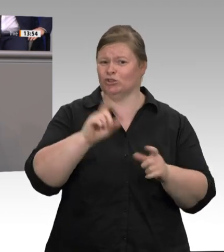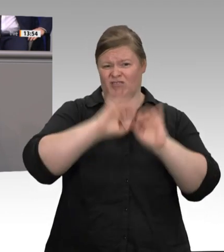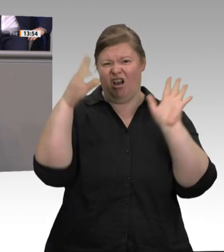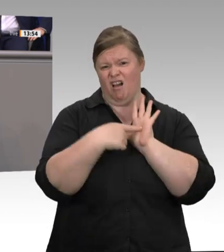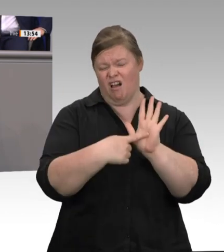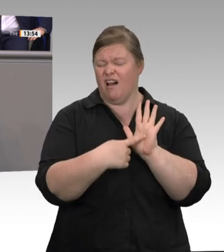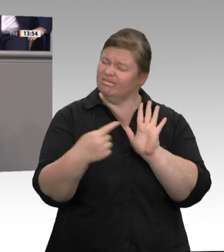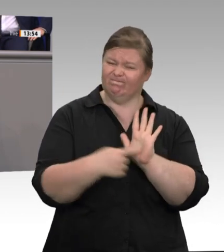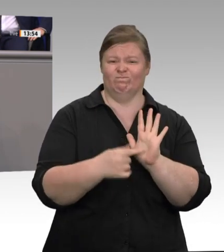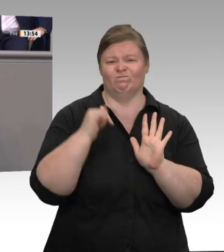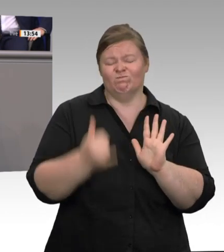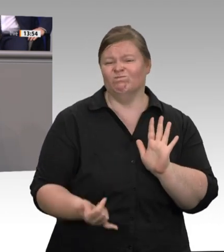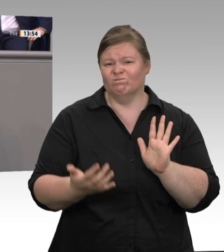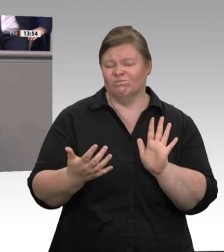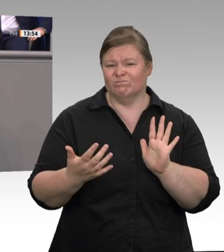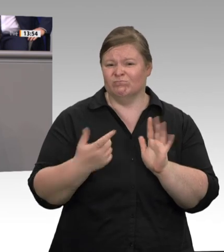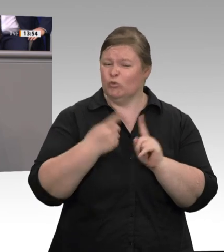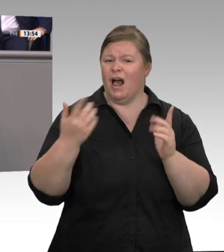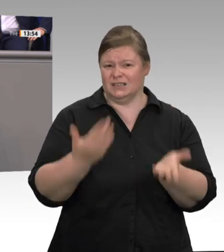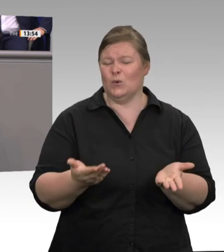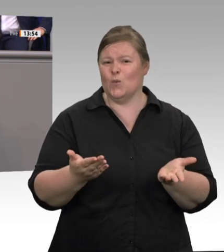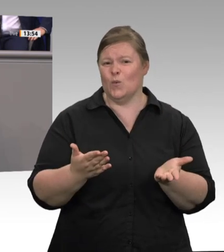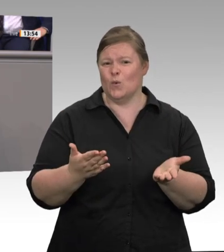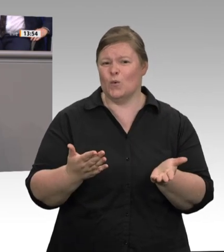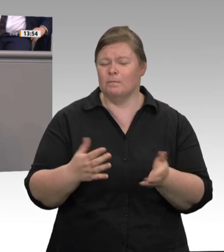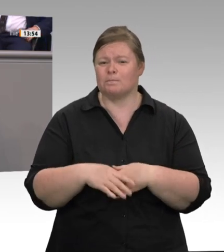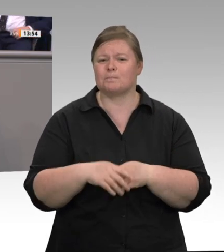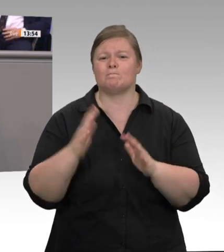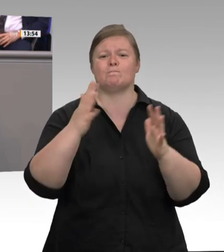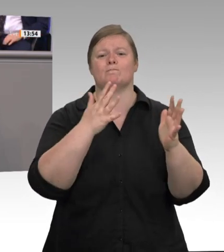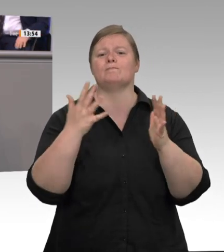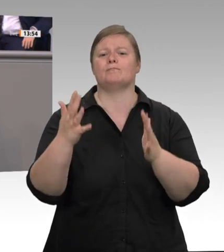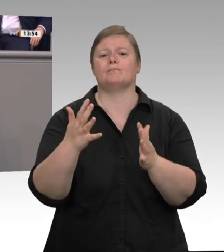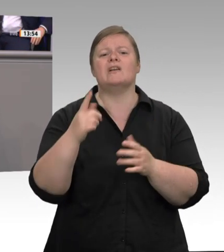Schlachthöfen der Bundesrepublik Deutschland, auch in weiteren Schlachthöfen in